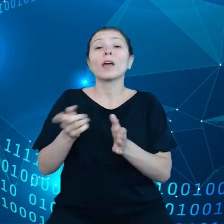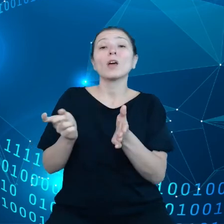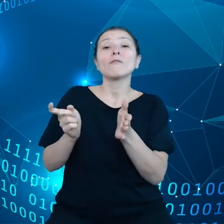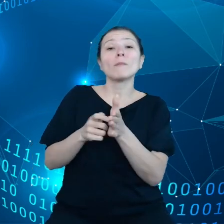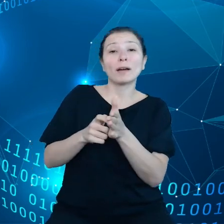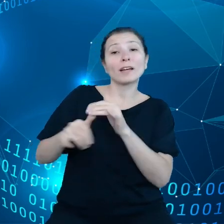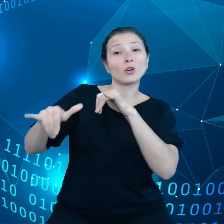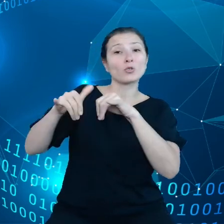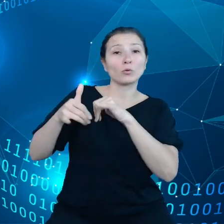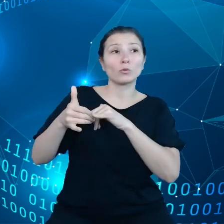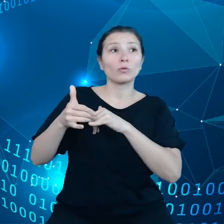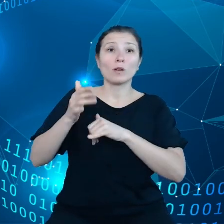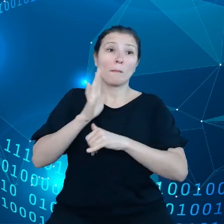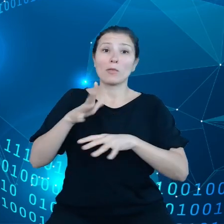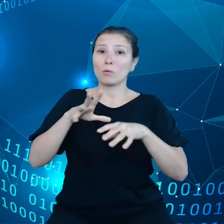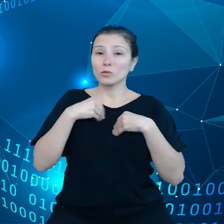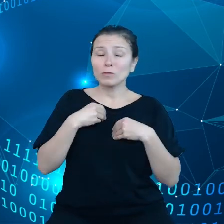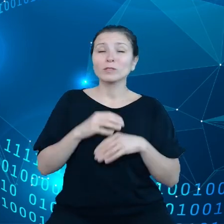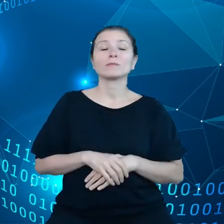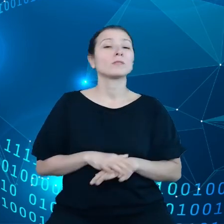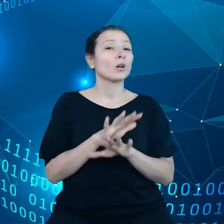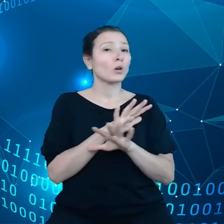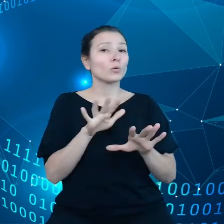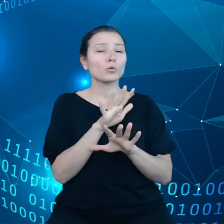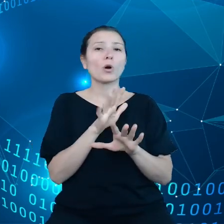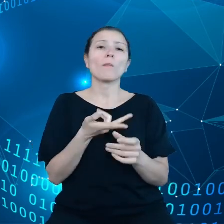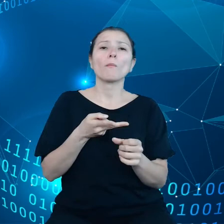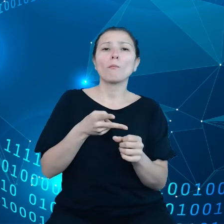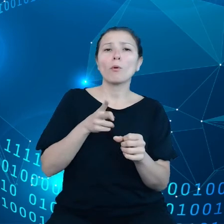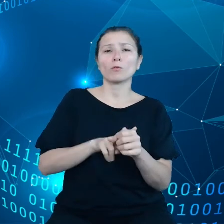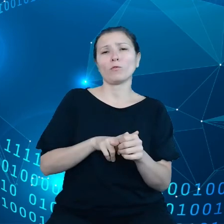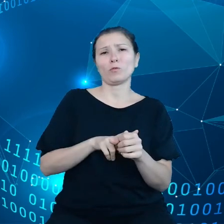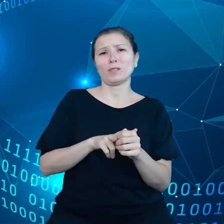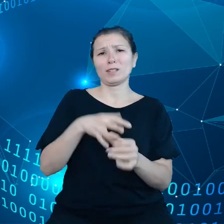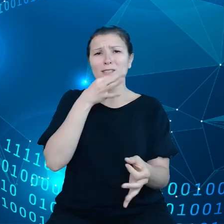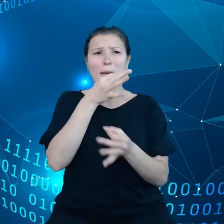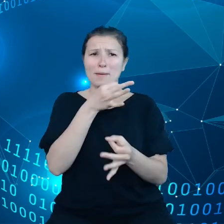jest dużo duplikujących się zapytań i też brak koordynacji.